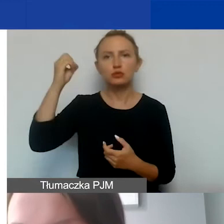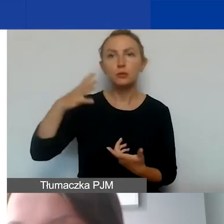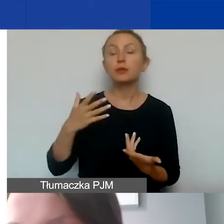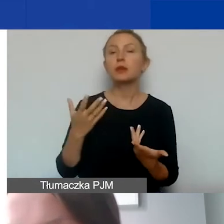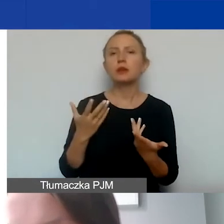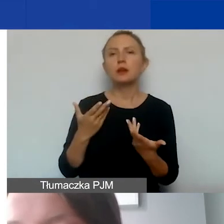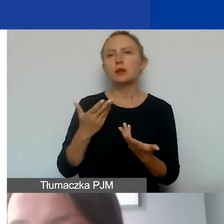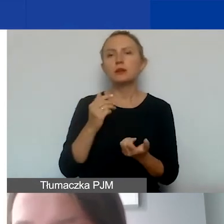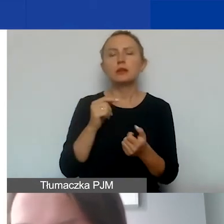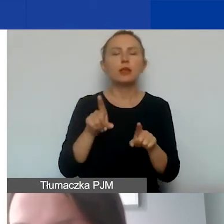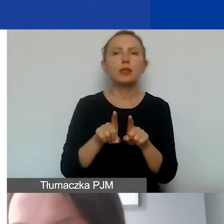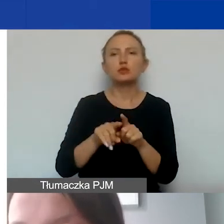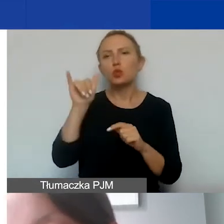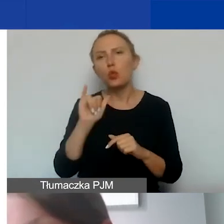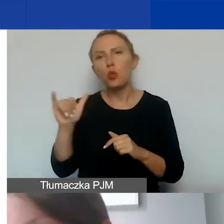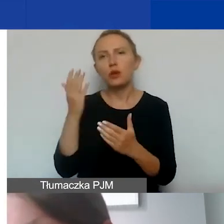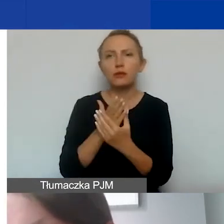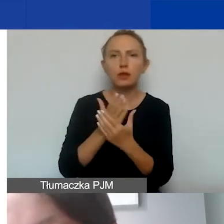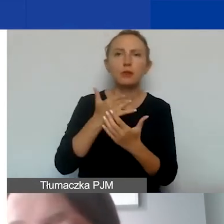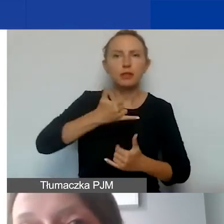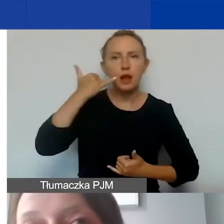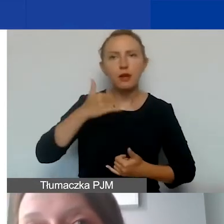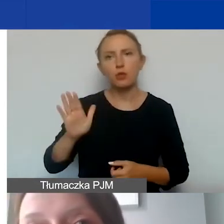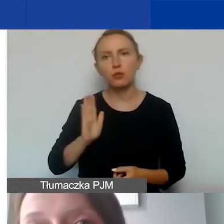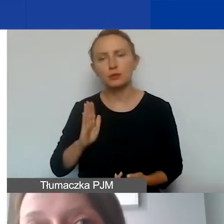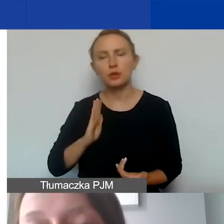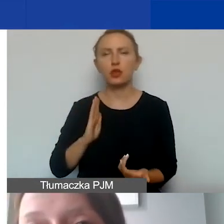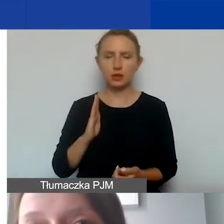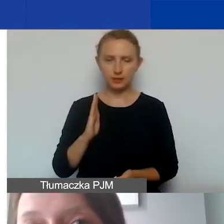usługi pocztowe, kurierskie, telefon albo ubezpieczenia,